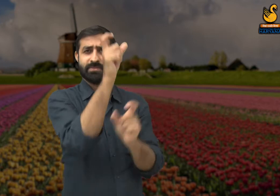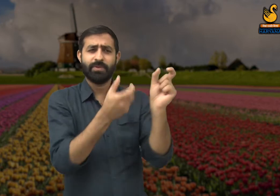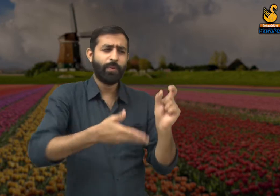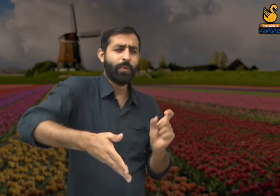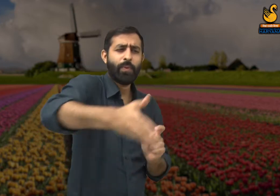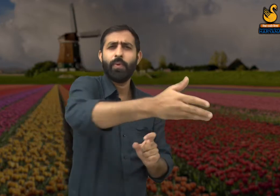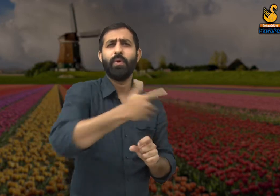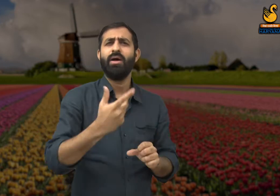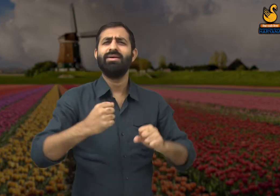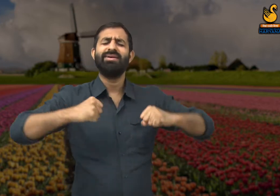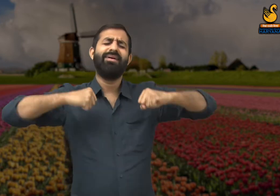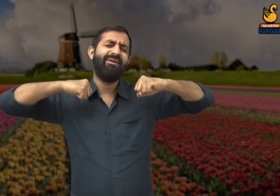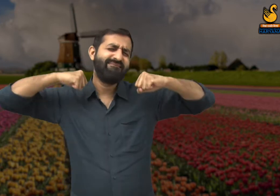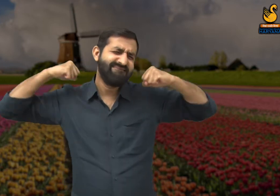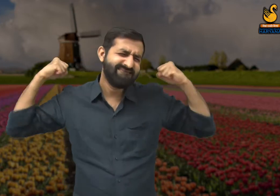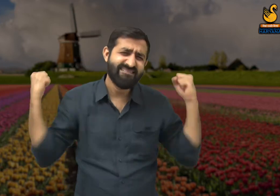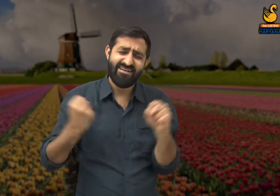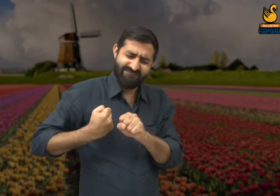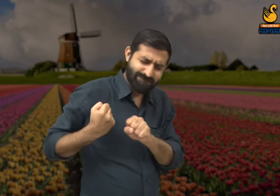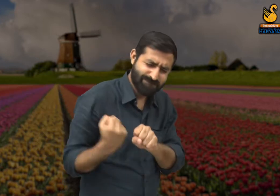और एक तरफ मेहनती होते हैं